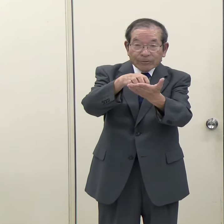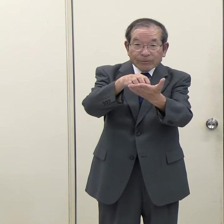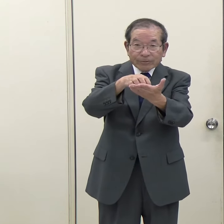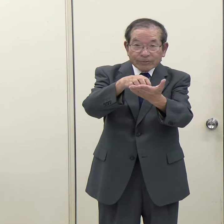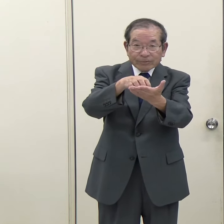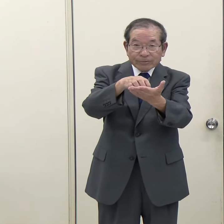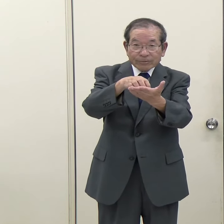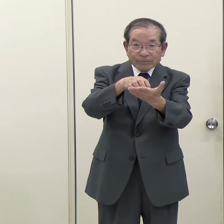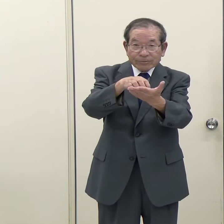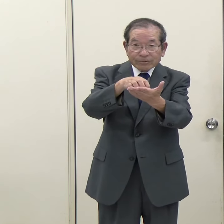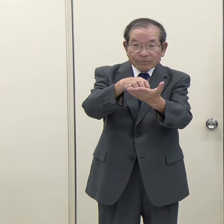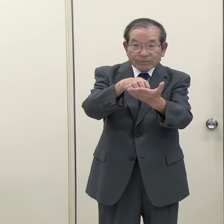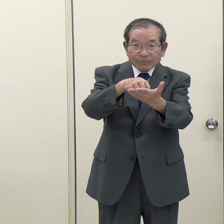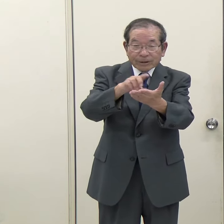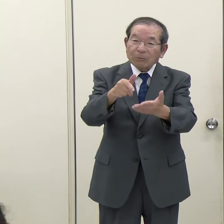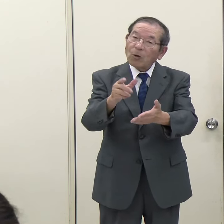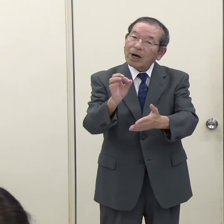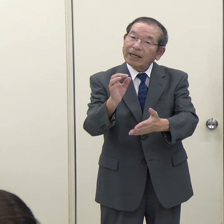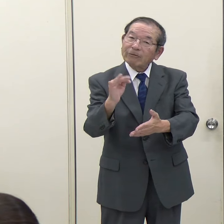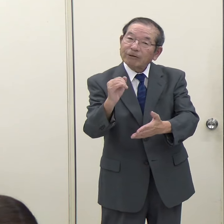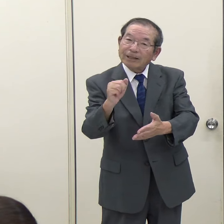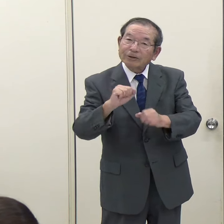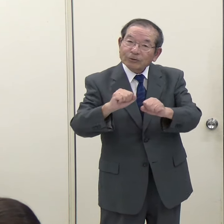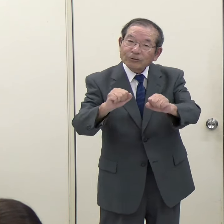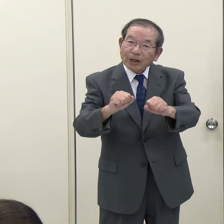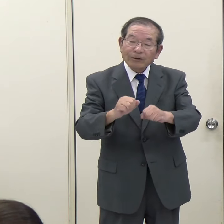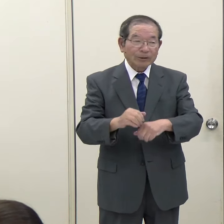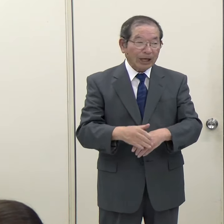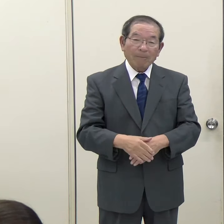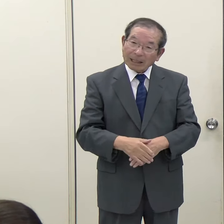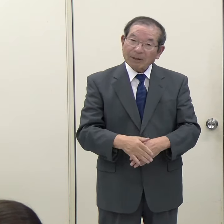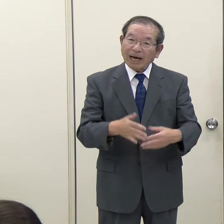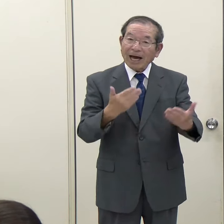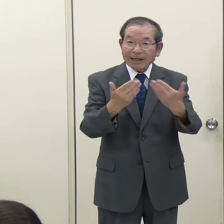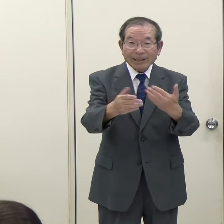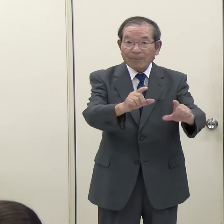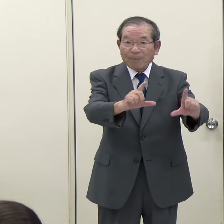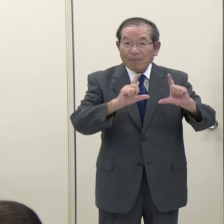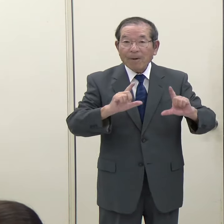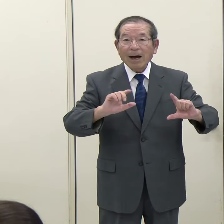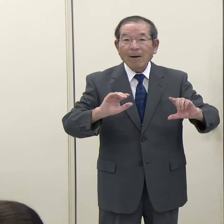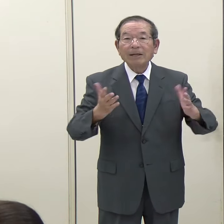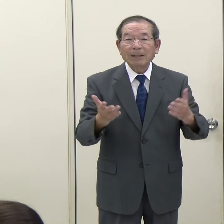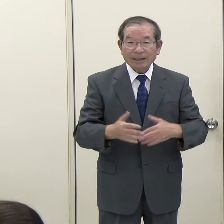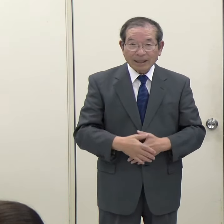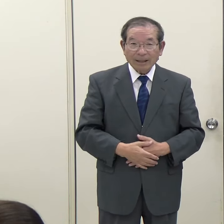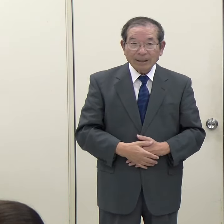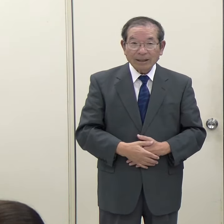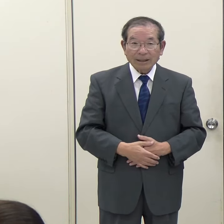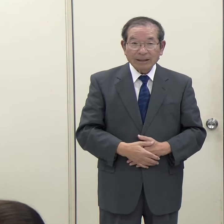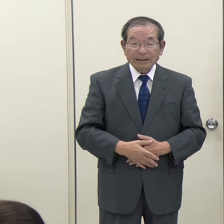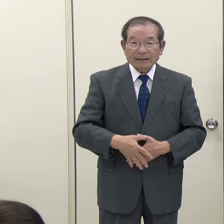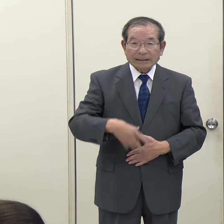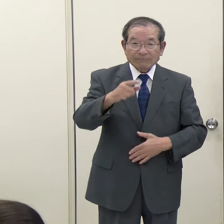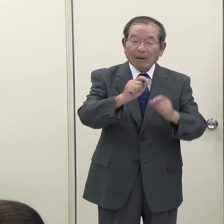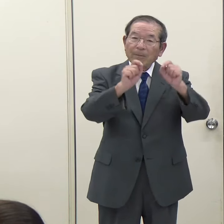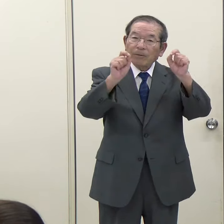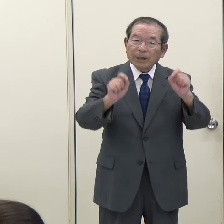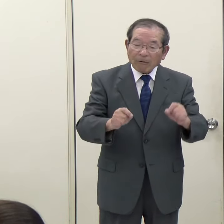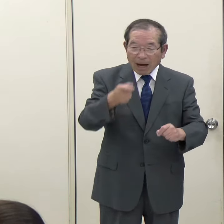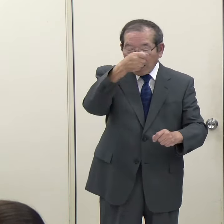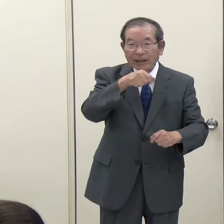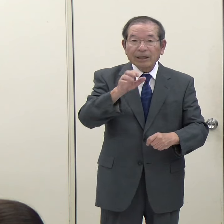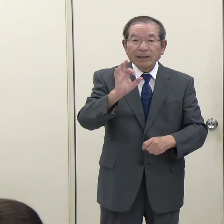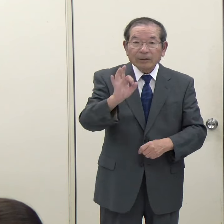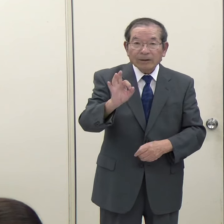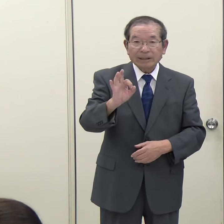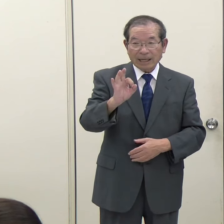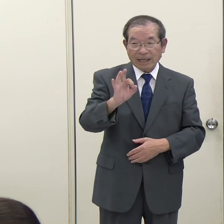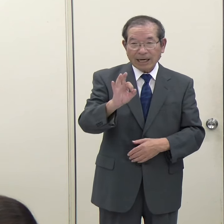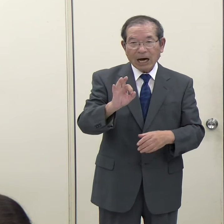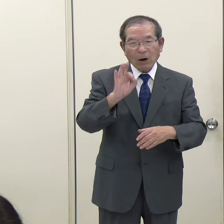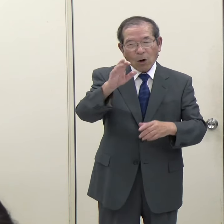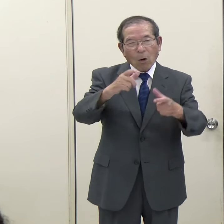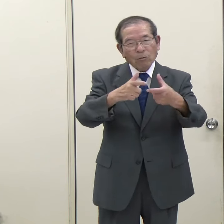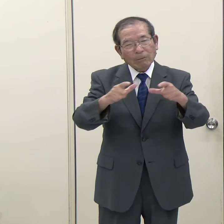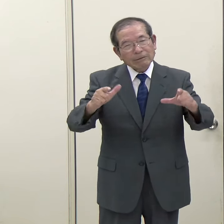幾らにするかなどは今のところ未定で、まだ一番問題になっている予算が膨らむ余地みたいなものは残っていると思うのですね。